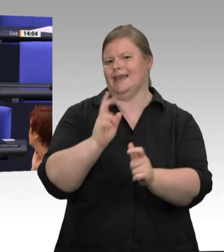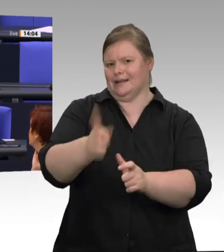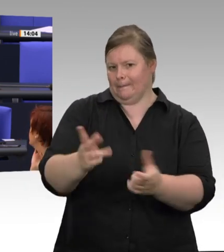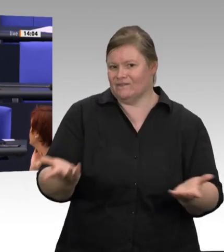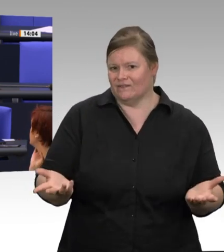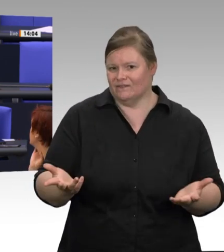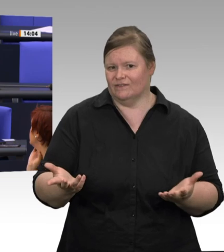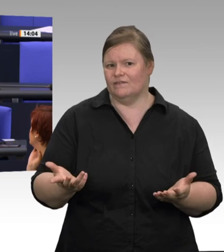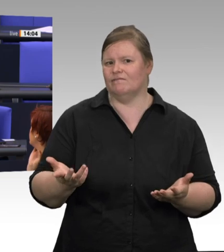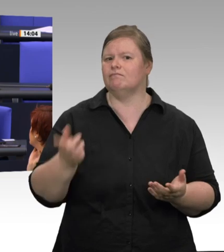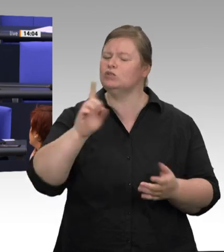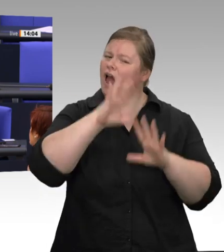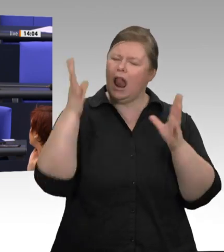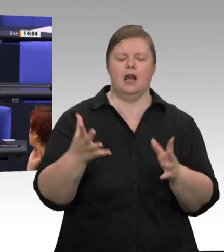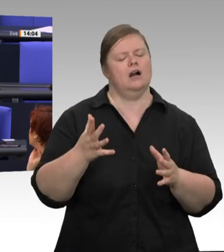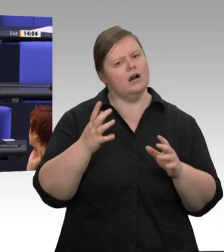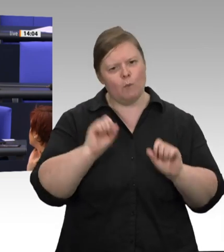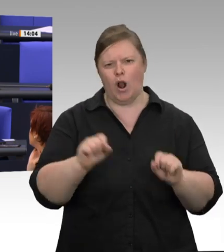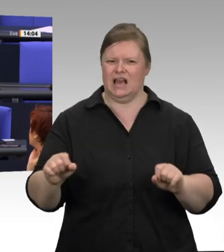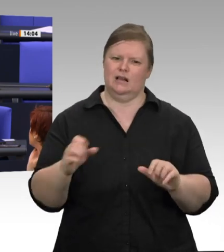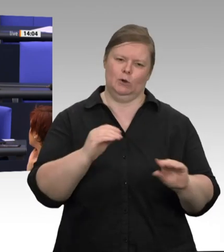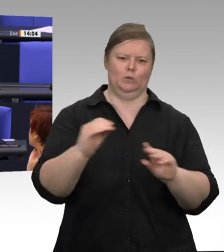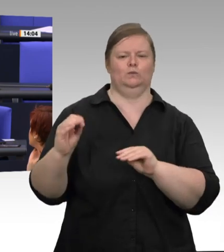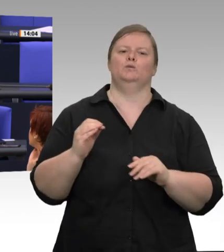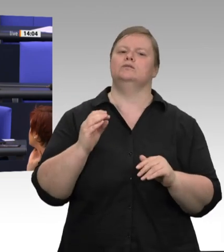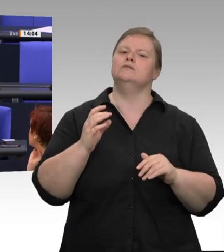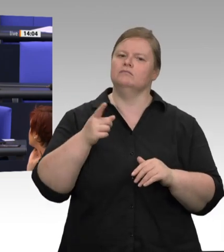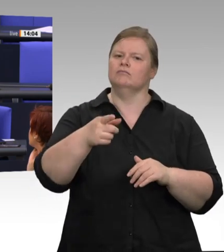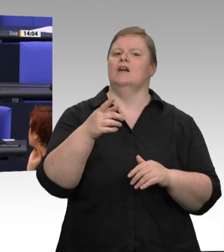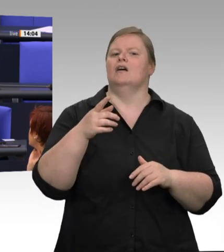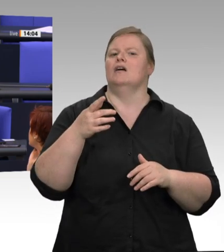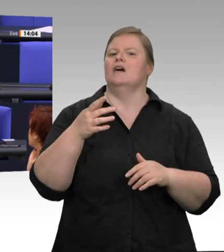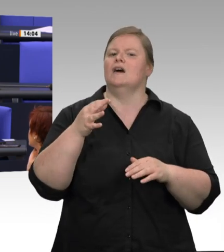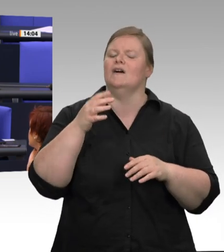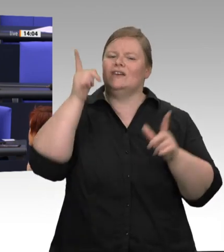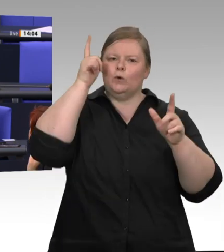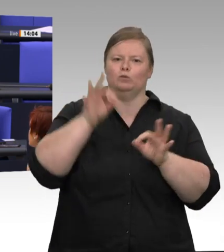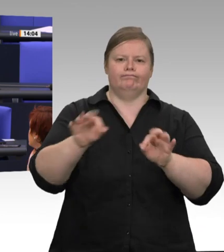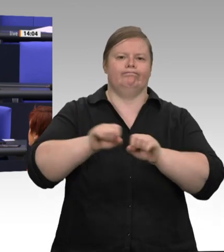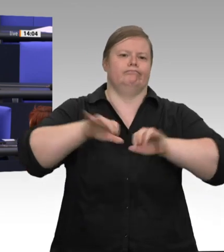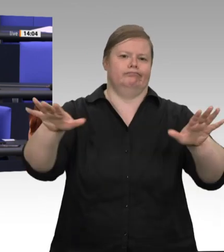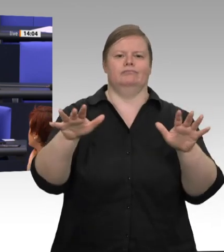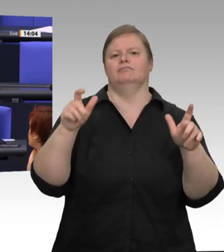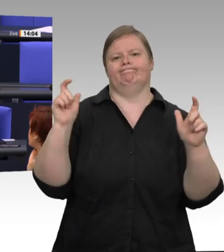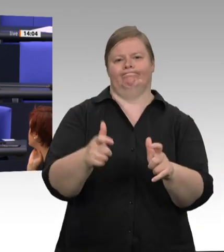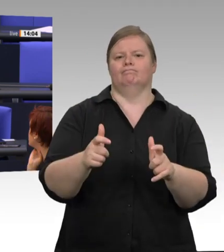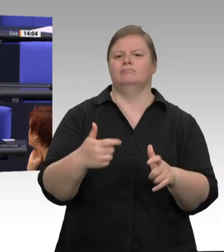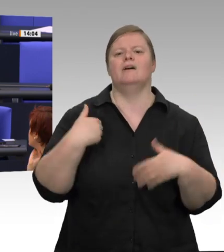eine große Reihentestung, denke ich, ziemlich gute Anhaltspunkte, dass das Virus nicht übergesprungen ist. Es sind